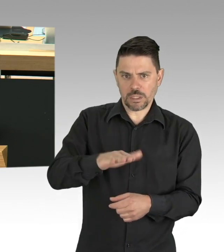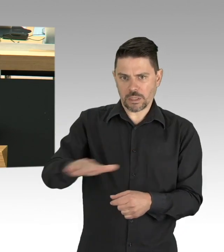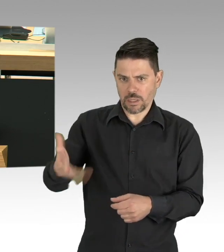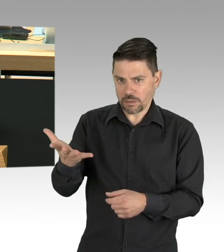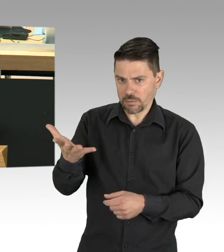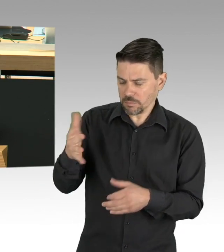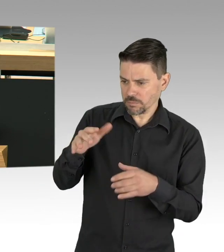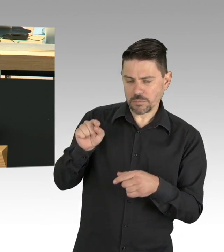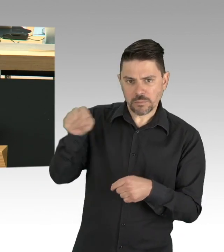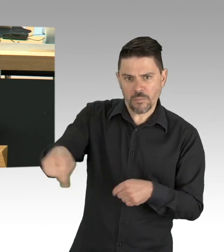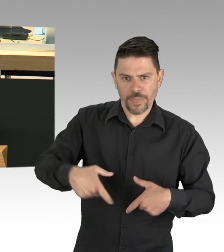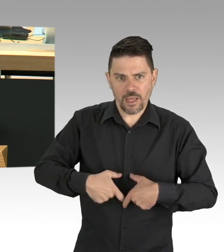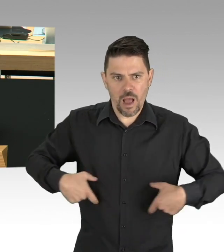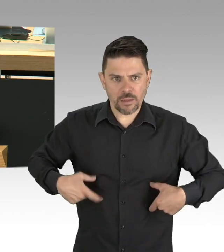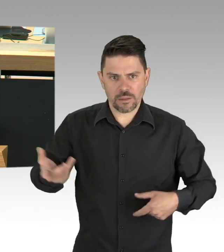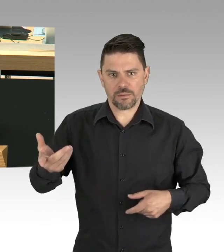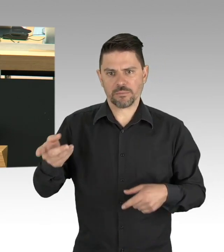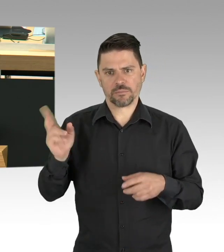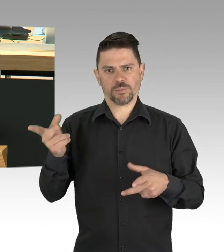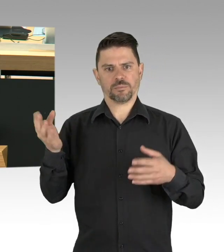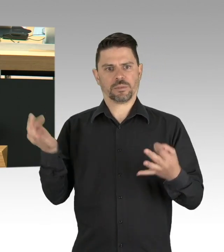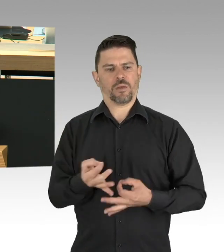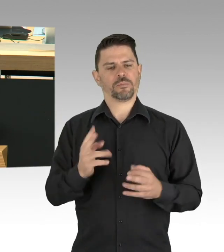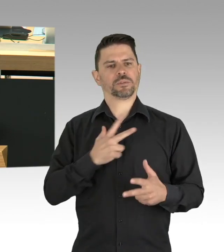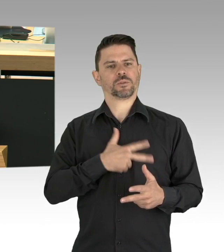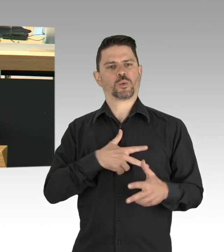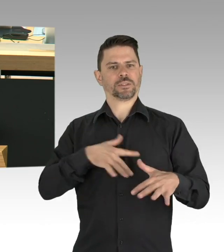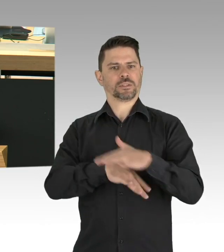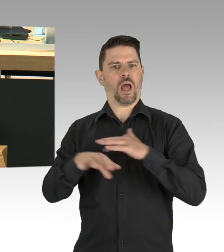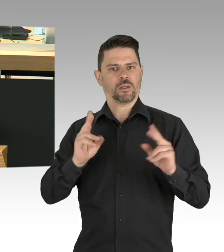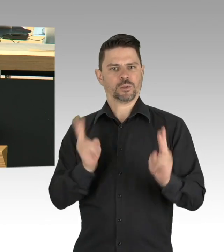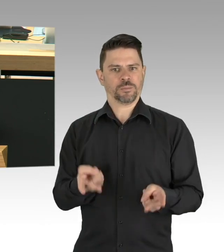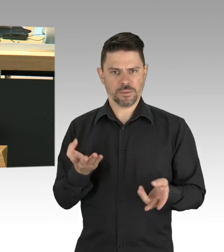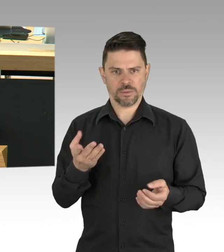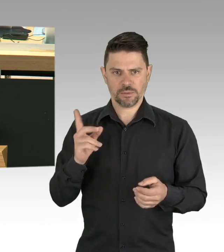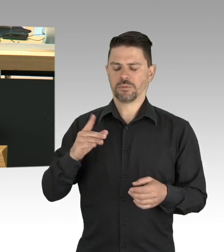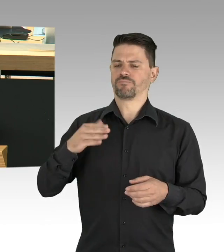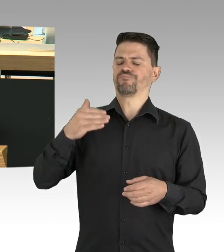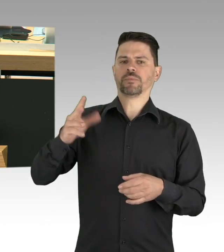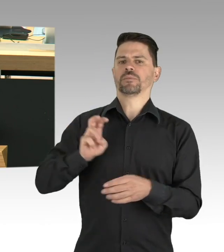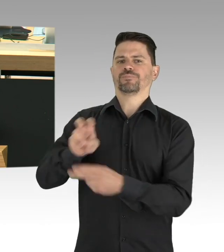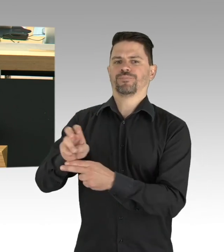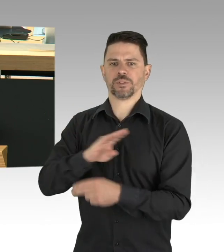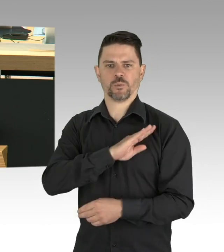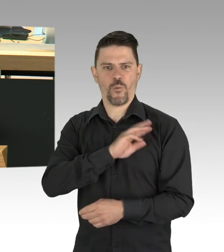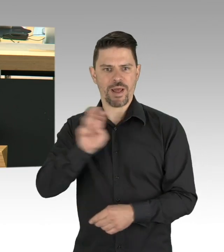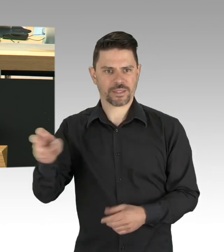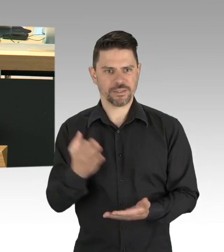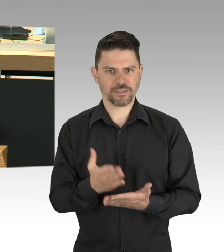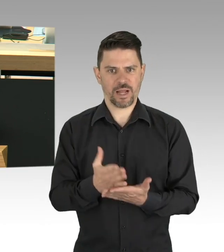wenn es darum geht die Arbeitsplätze zu erhalten, die gefährdet sind. Wir erkennen, dass ohne Kitas